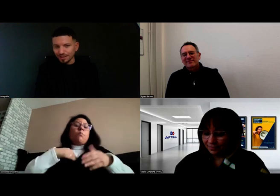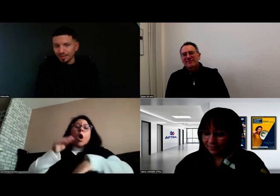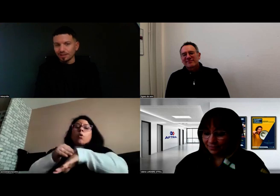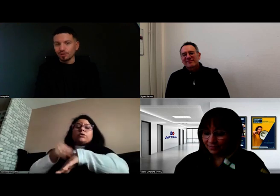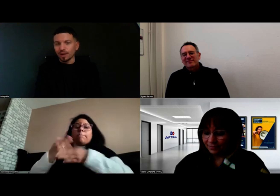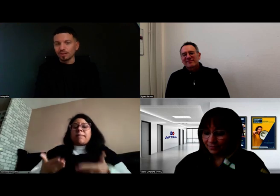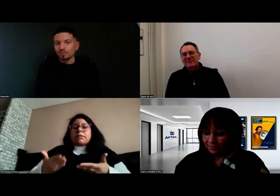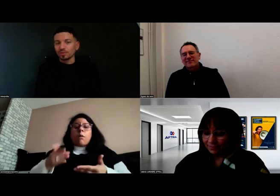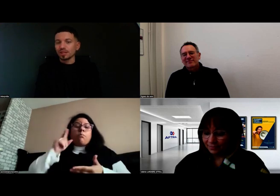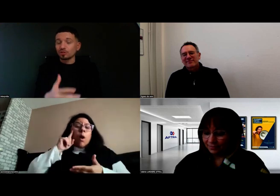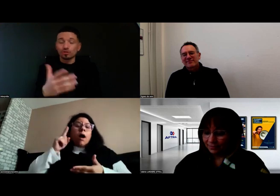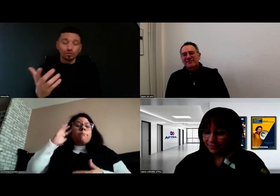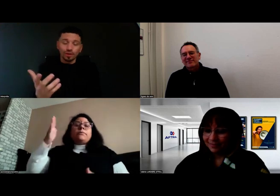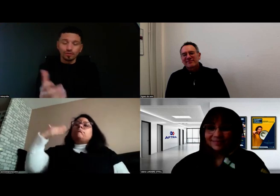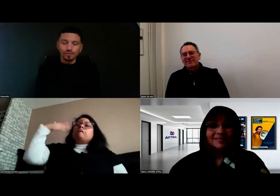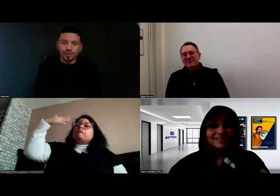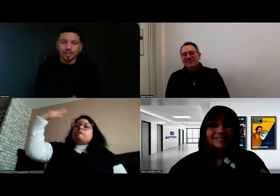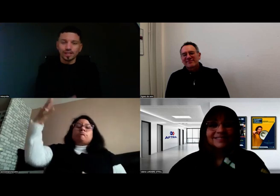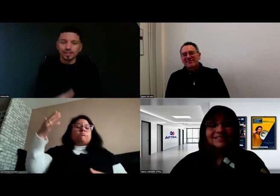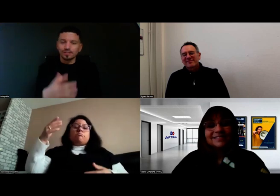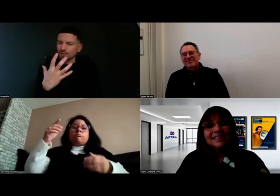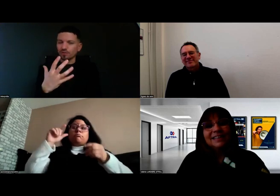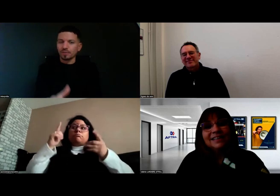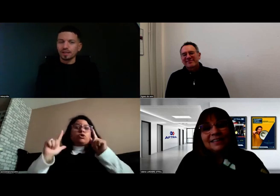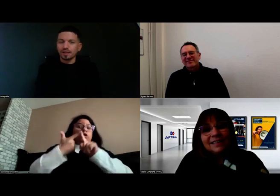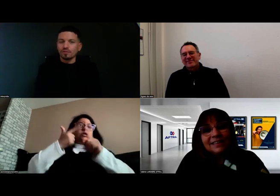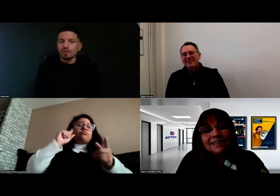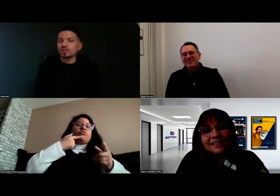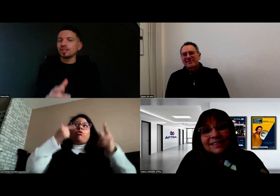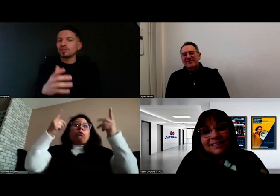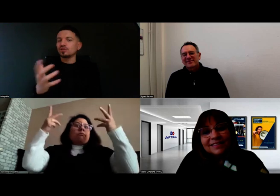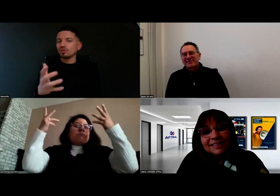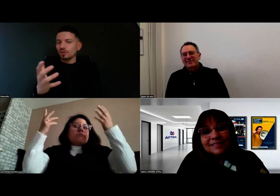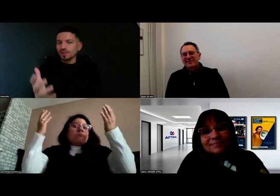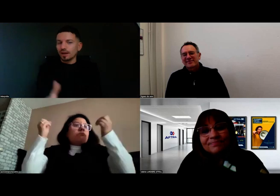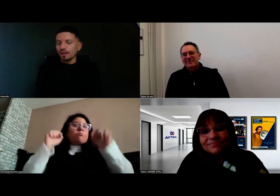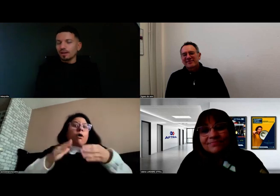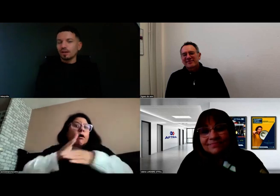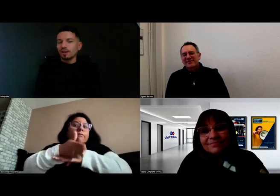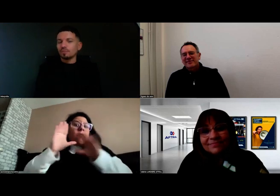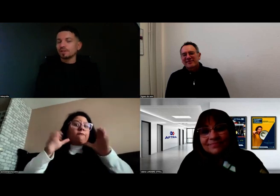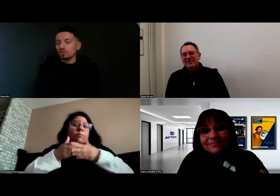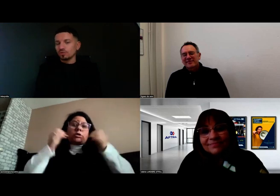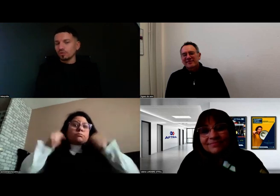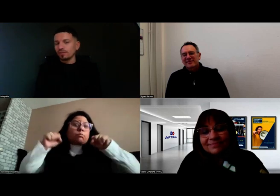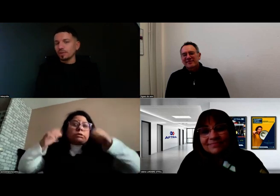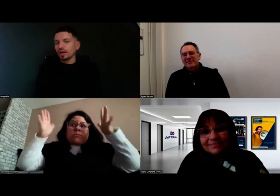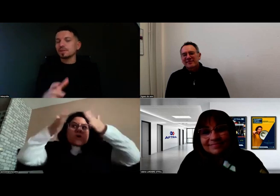par exemple, pour dire quelque chose qui n'était pas forcément négatif, avoir une expression fermée, des petites choses comme ça. On en avait parlé,